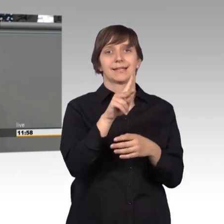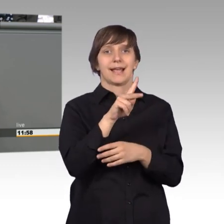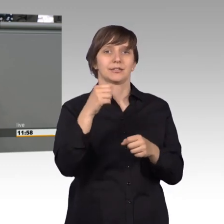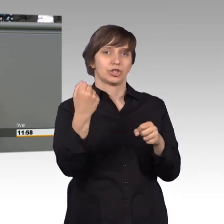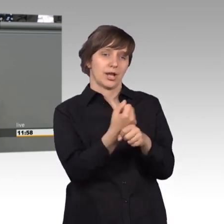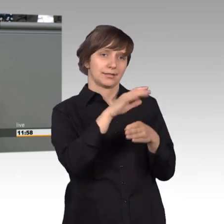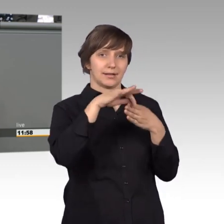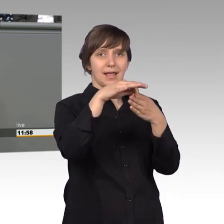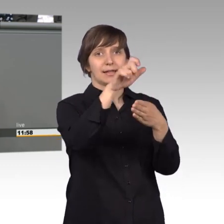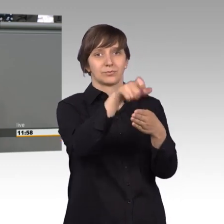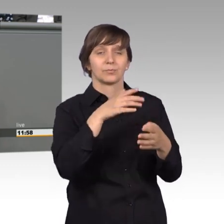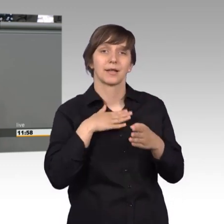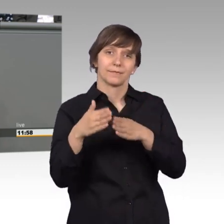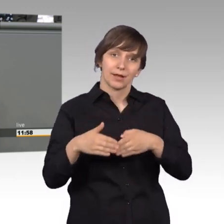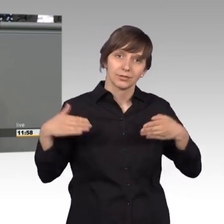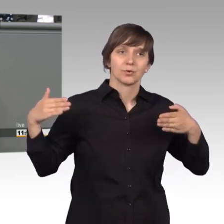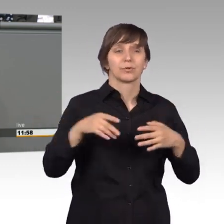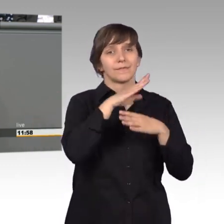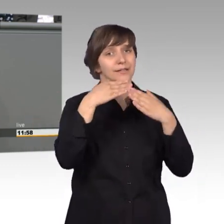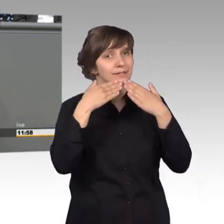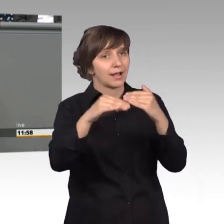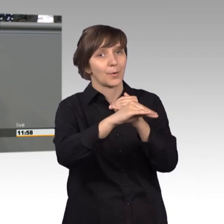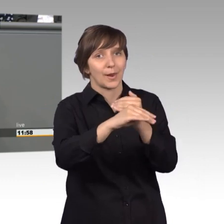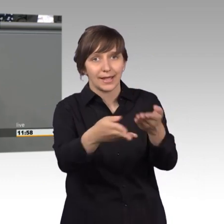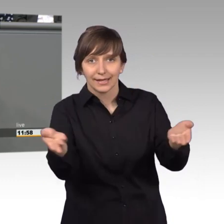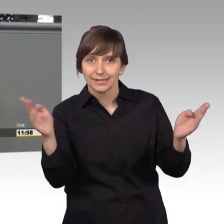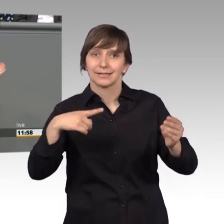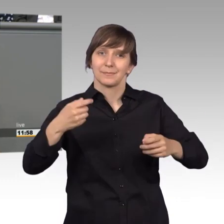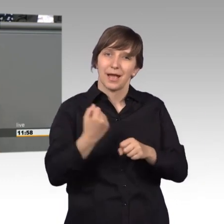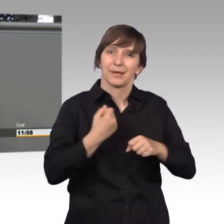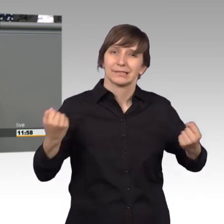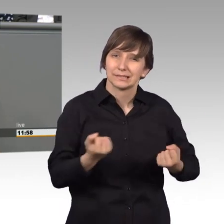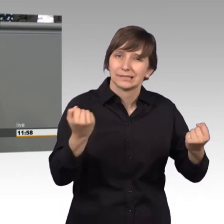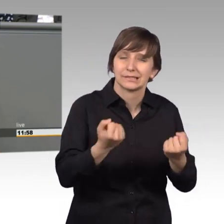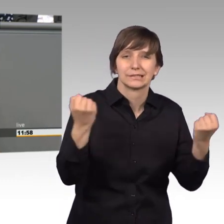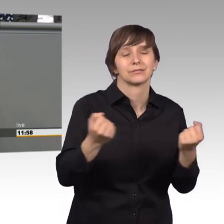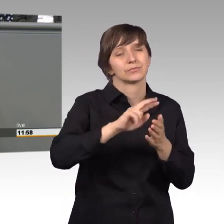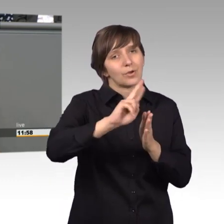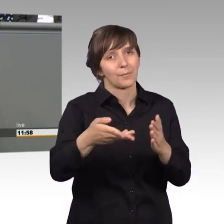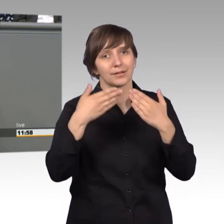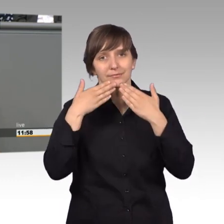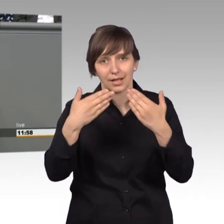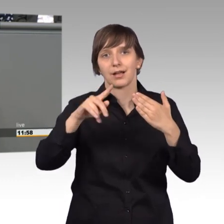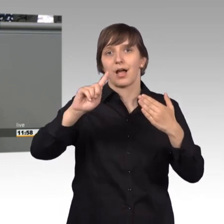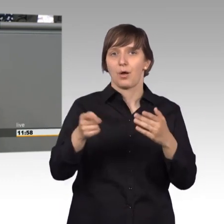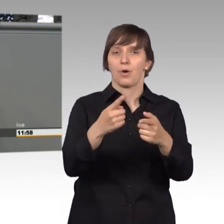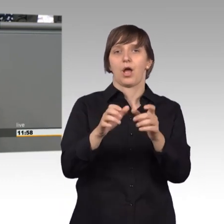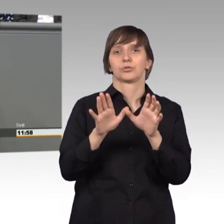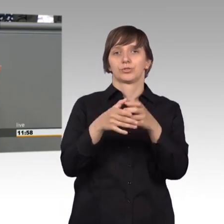meiner Fraktion vielen dank liebe Kollegen ihr müsst immer fleißig arbeiten und noch mal ein Dankeschön auch an das Ausschusssekretariat,